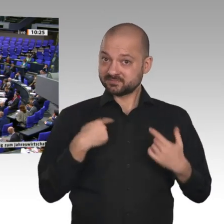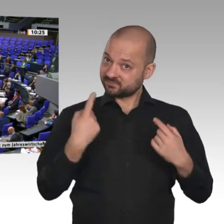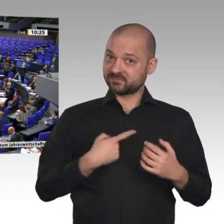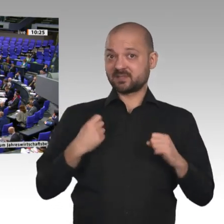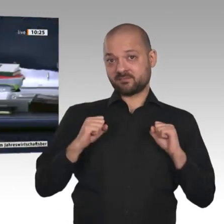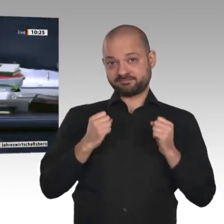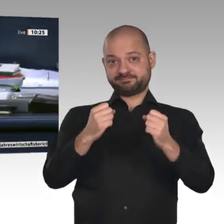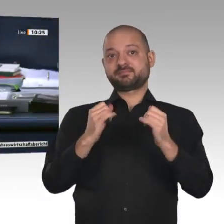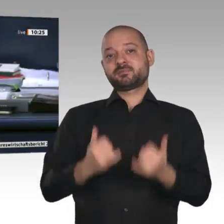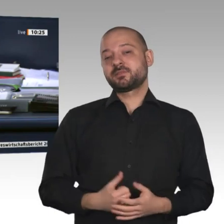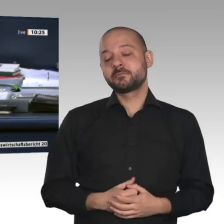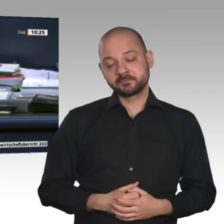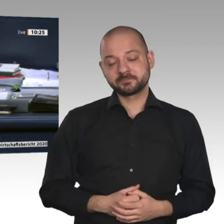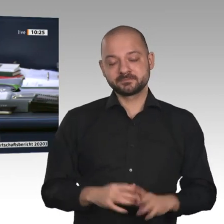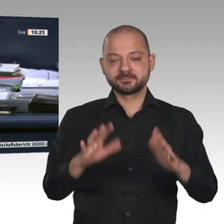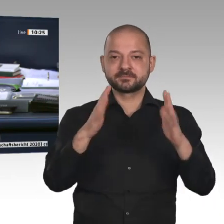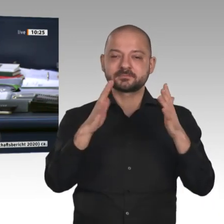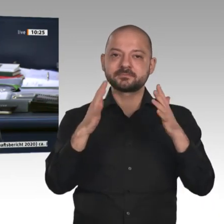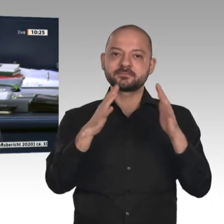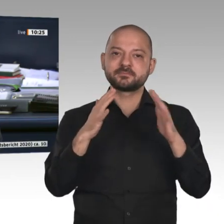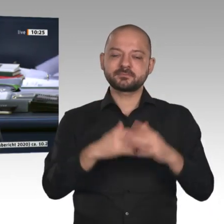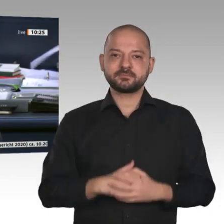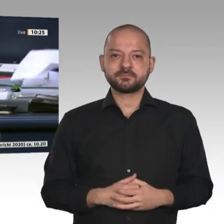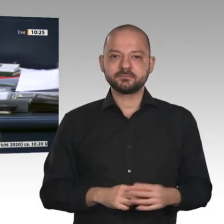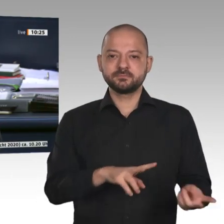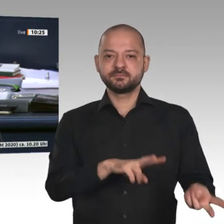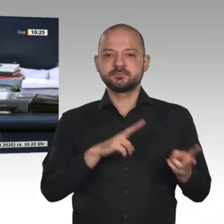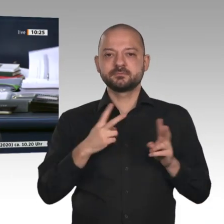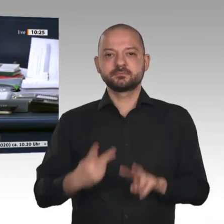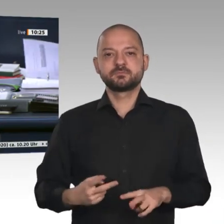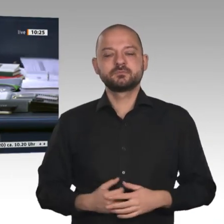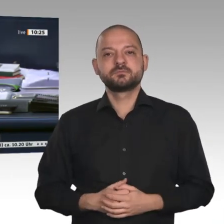Damit schließe ich die Aussprache. Zu den Tagesordnungspunkten 8 b und 8 c wird interfraktionell